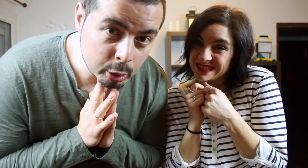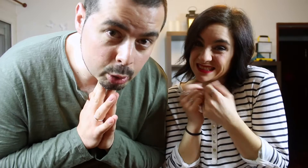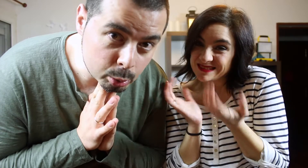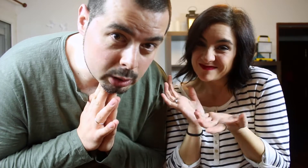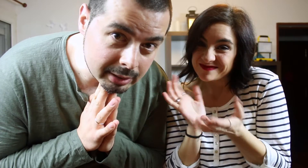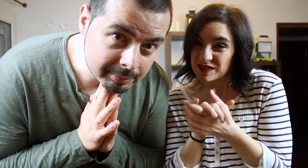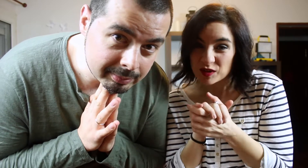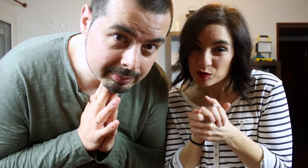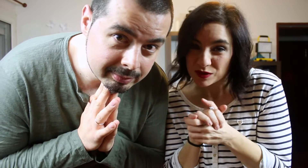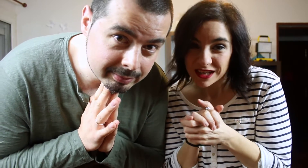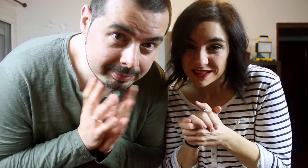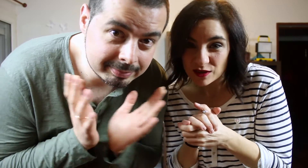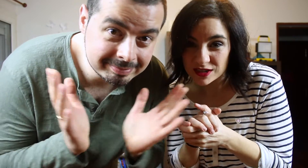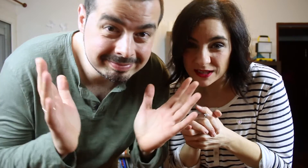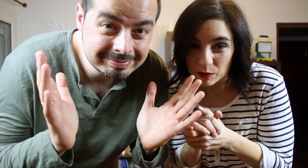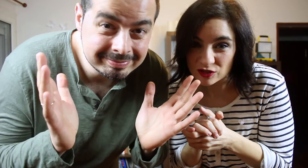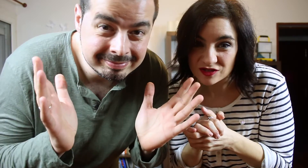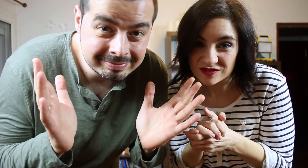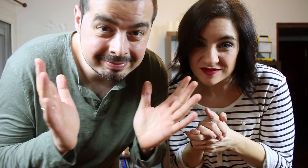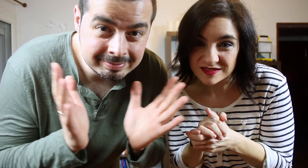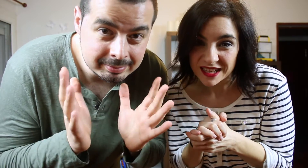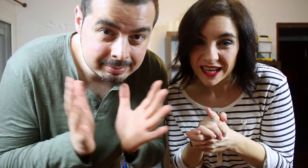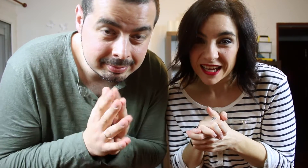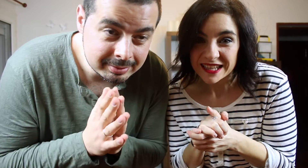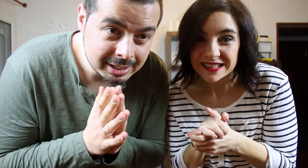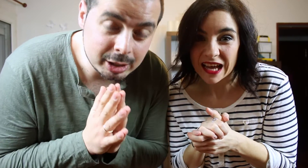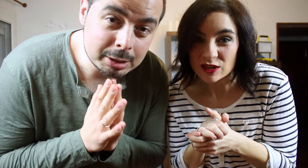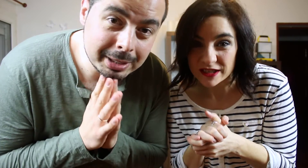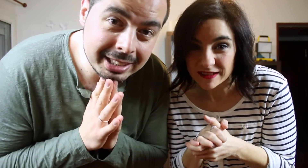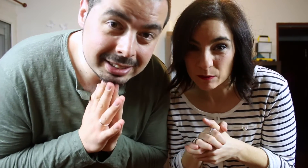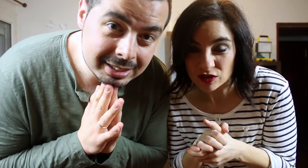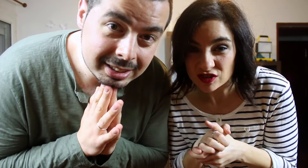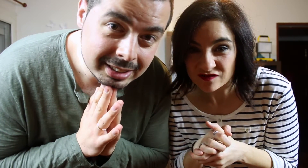pero no nos gustan.